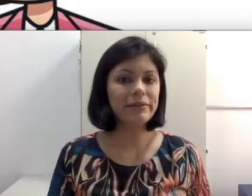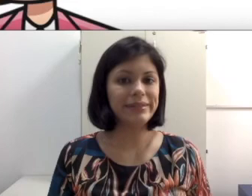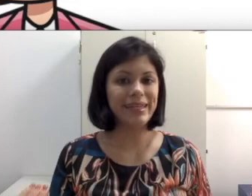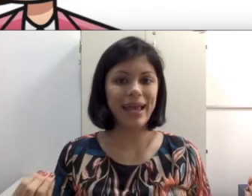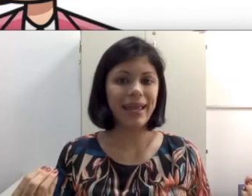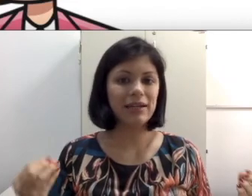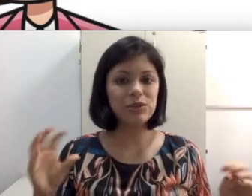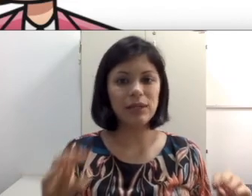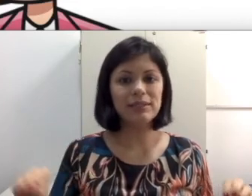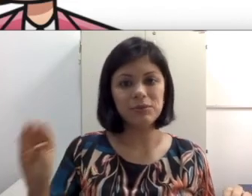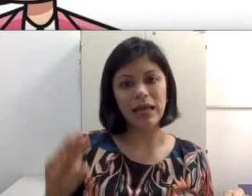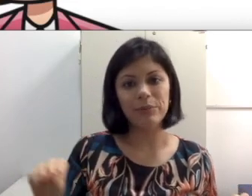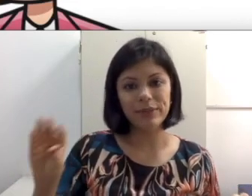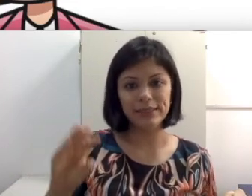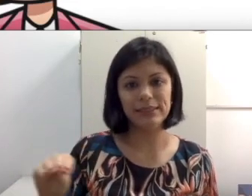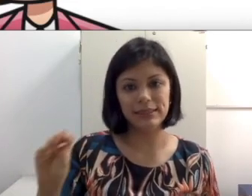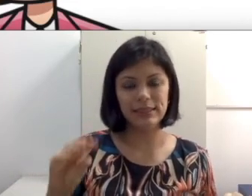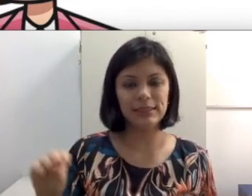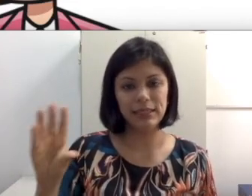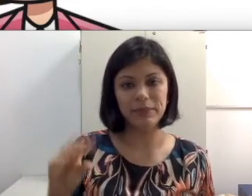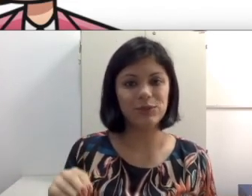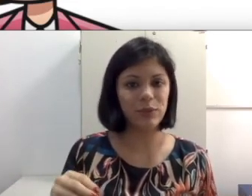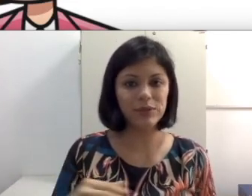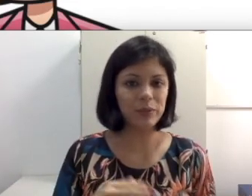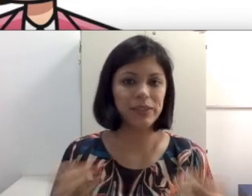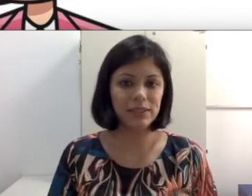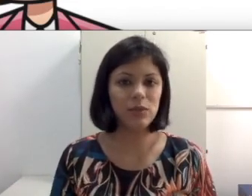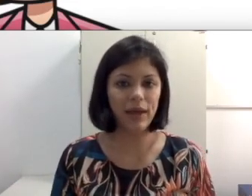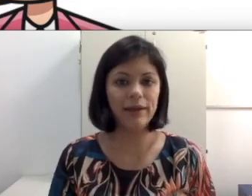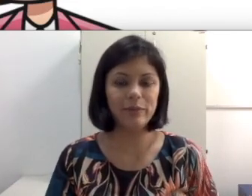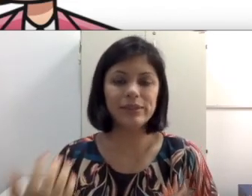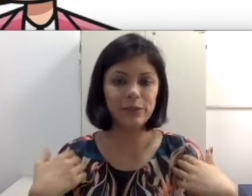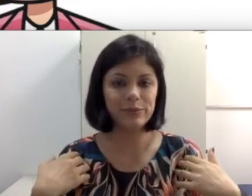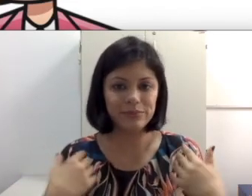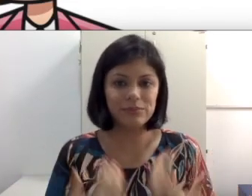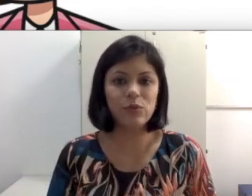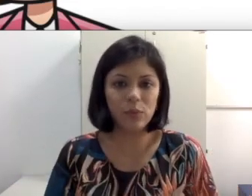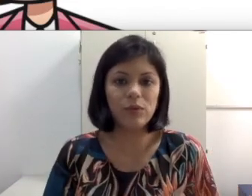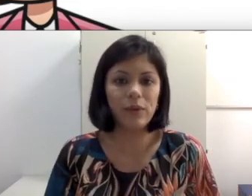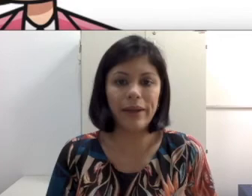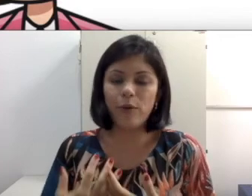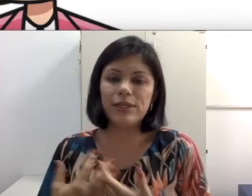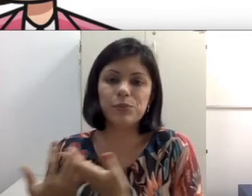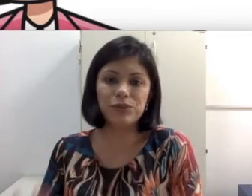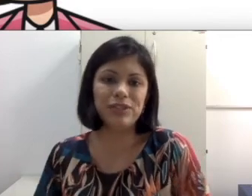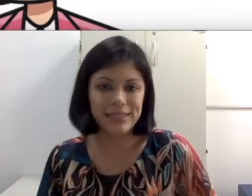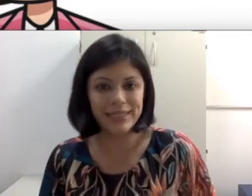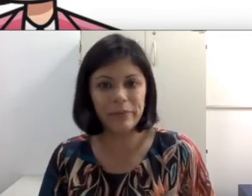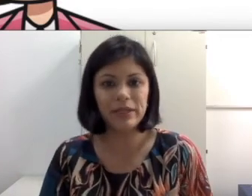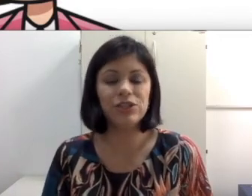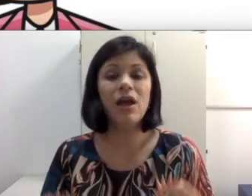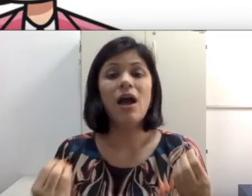desenhos e a articulação do lábio dessas animações com certeza não corresponde necessariamente